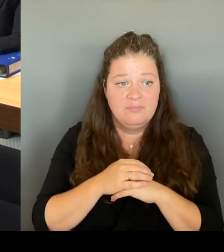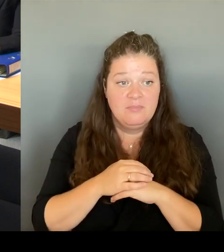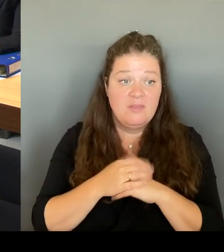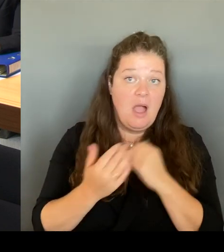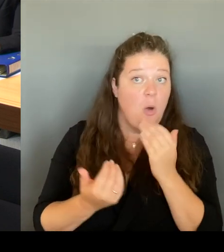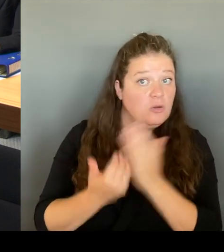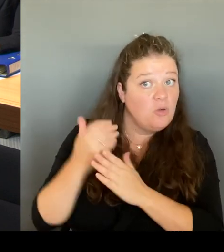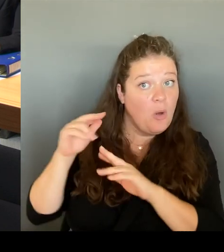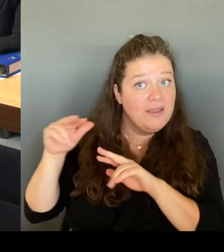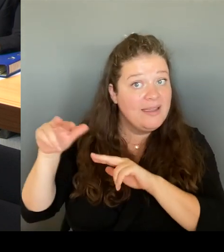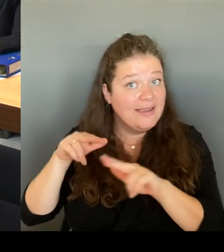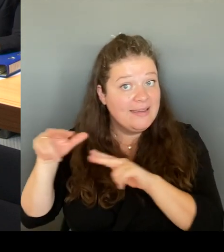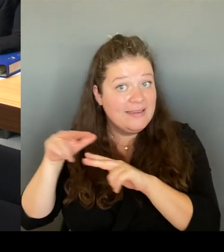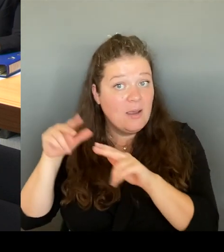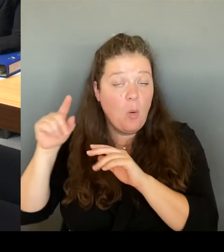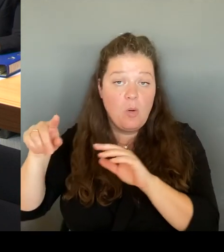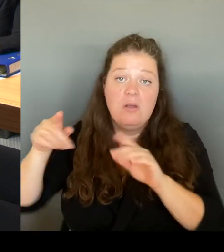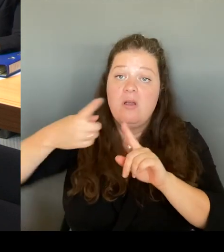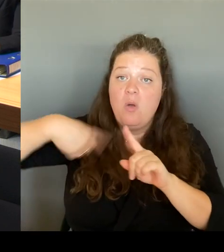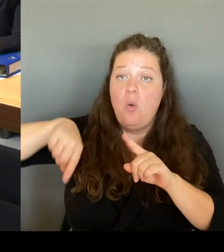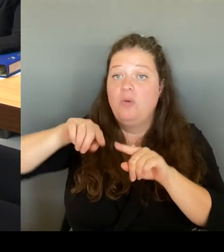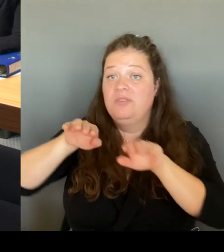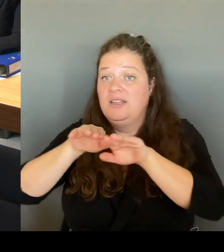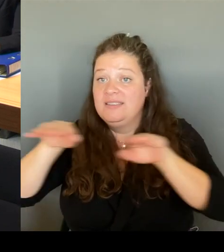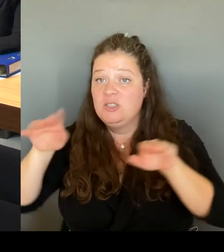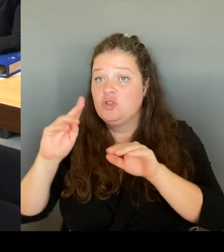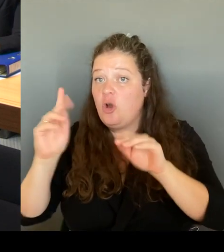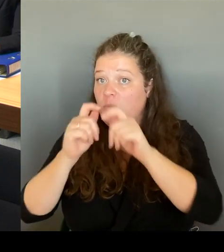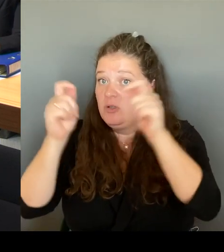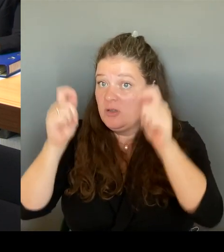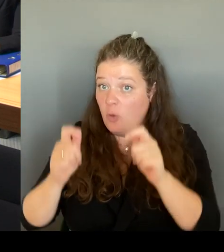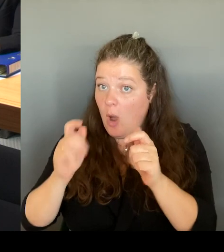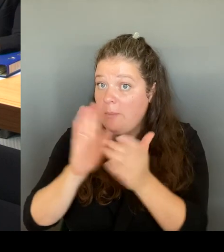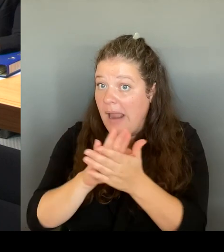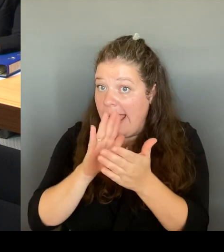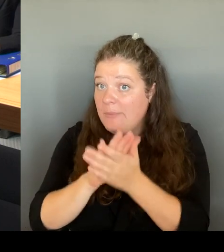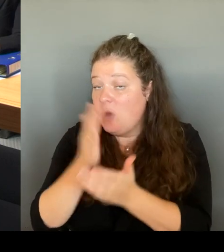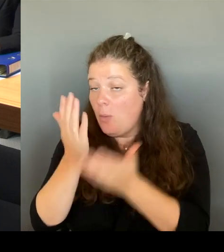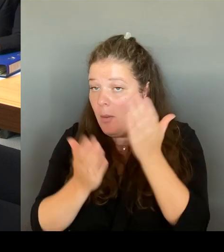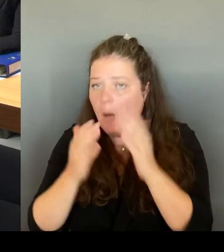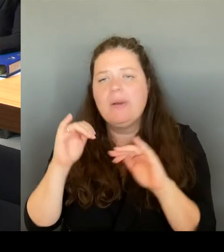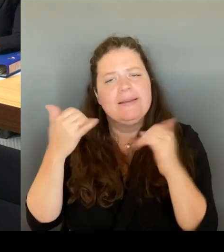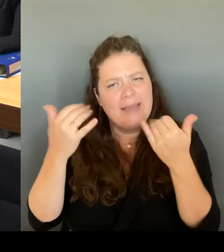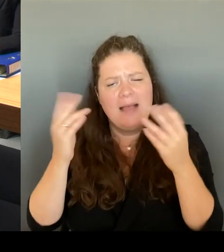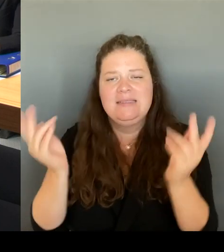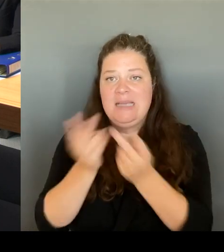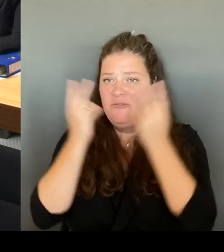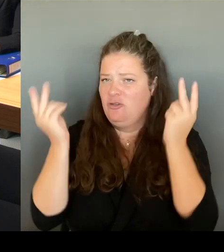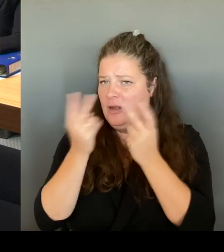Selbstverständlich, auch das. Das wird nicht, weil auch da wird es ein gesamtheitlichen Konzept brauchen,